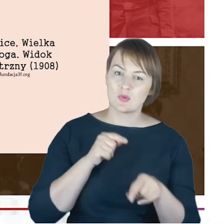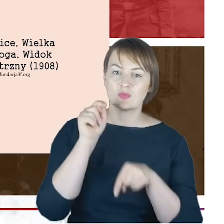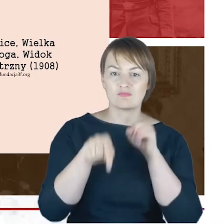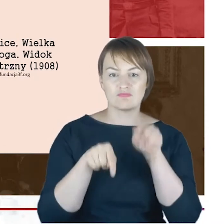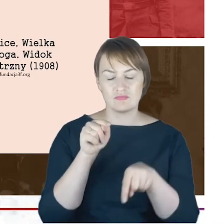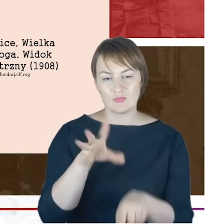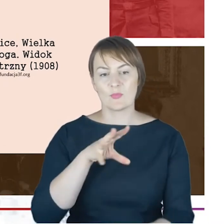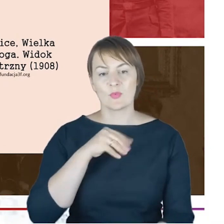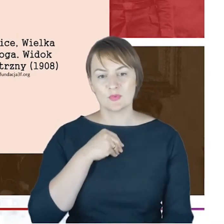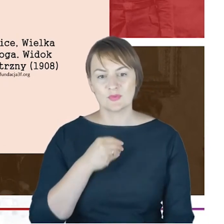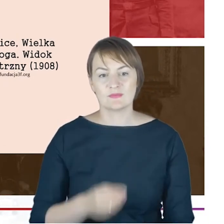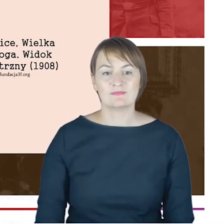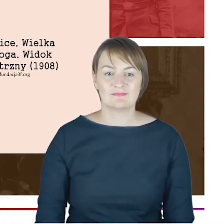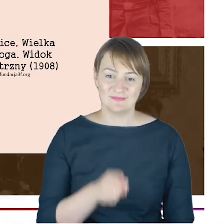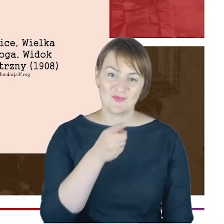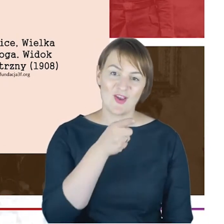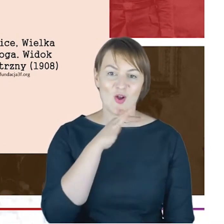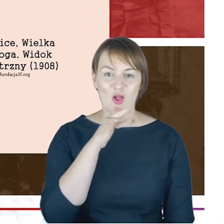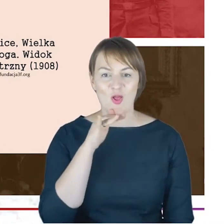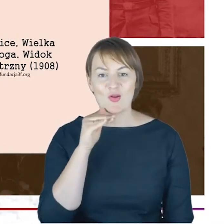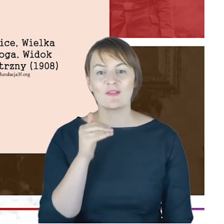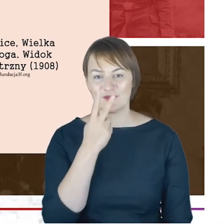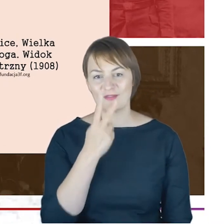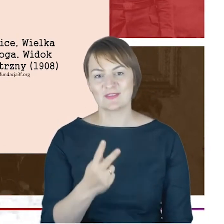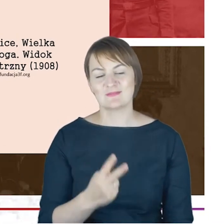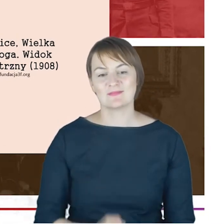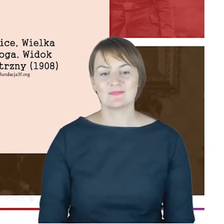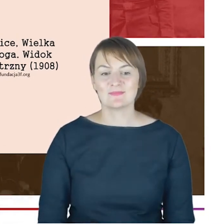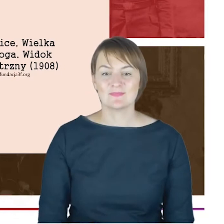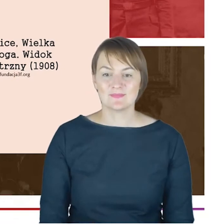ładną kolorową pocztówkę, jeszcze odwołam się do tekstu,